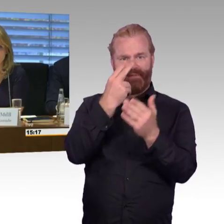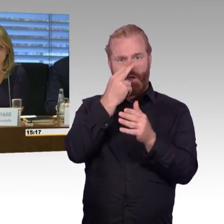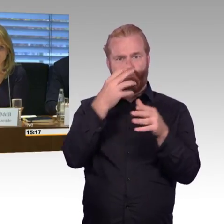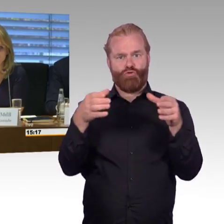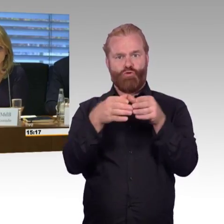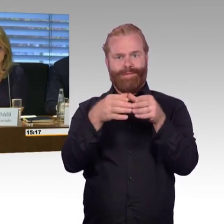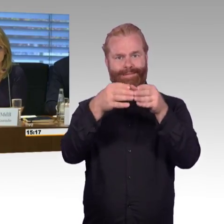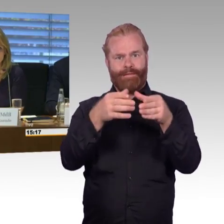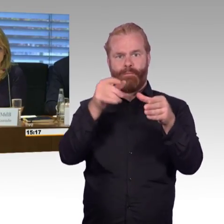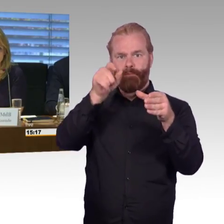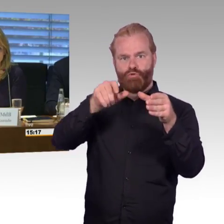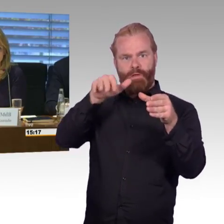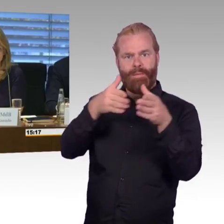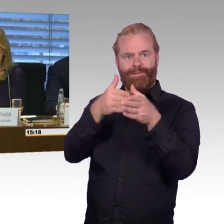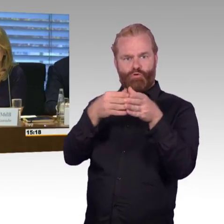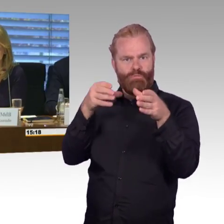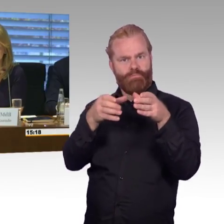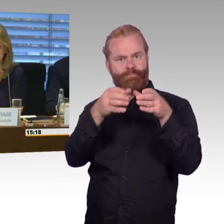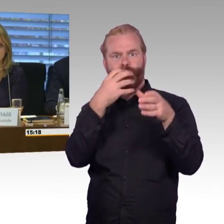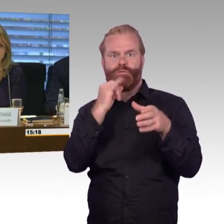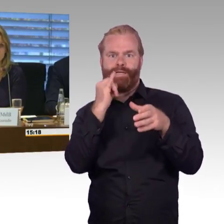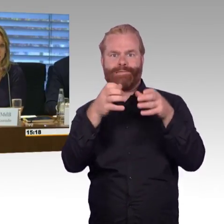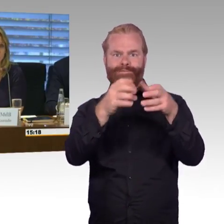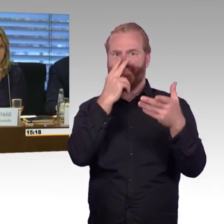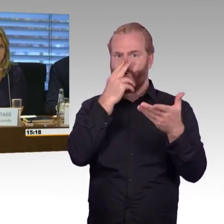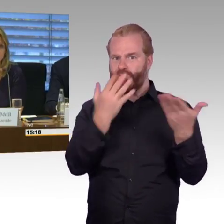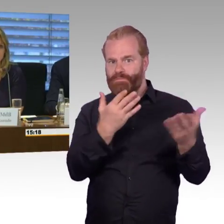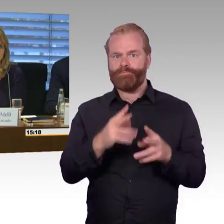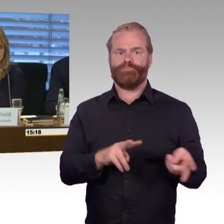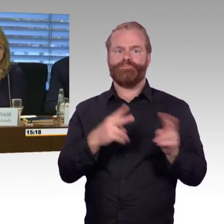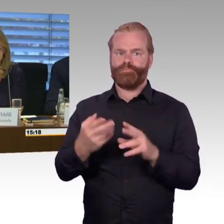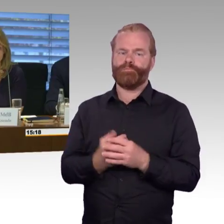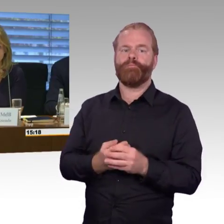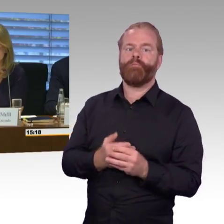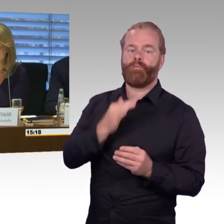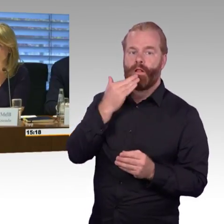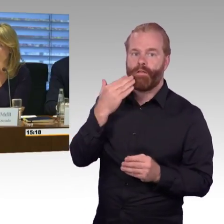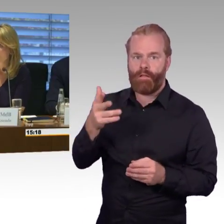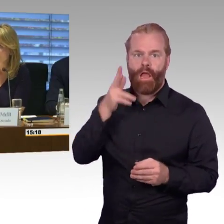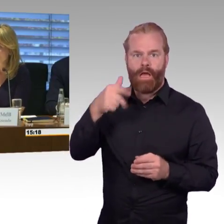dass die Sachverständigen jeweils noch mal Themen aufrufen können, bei denen sie meinen, dass sie zu kurz gekommen sind.